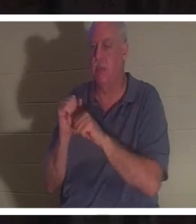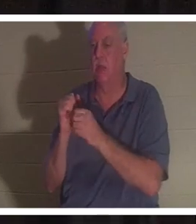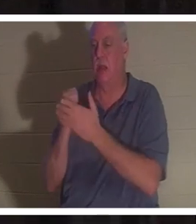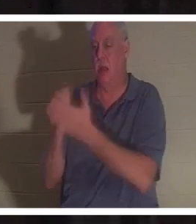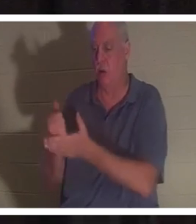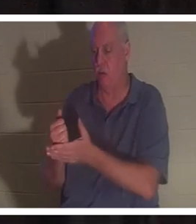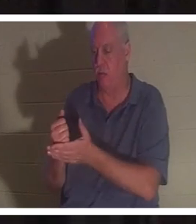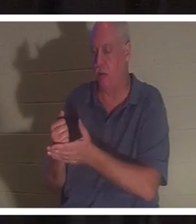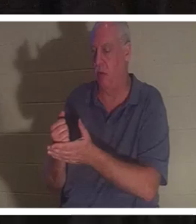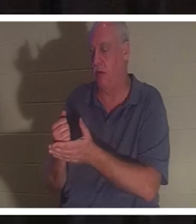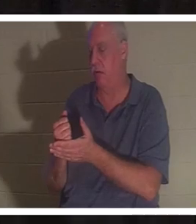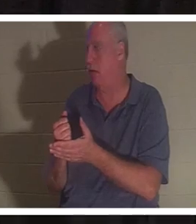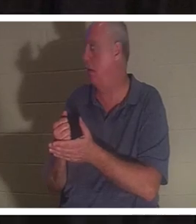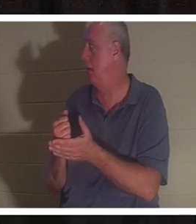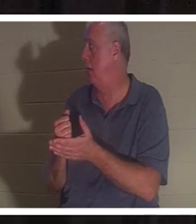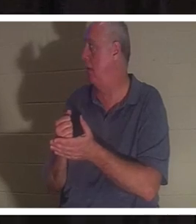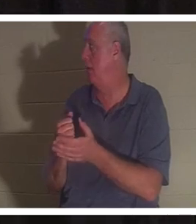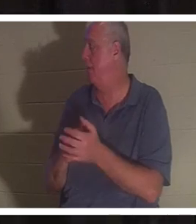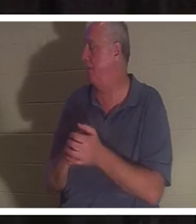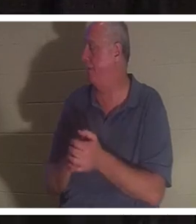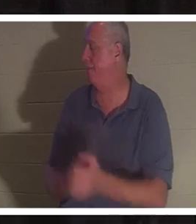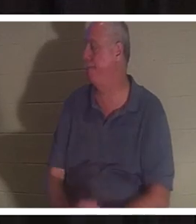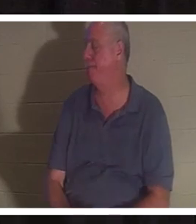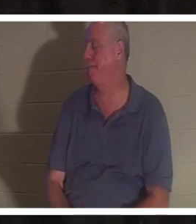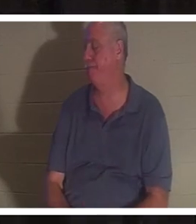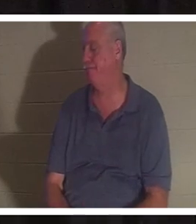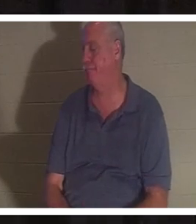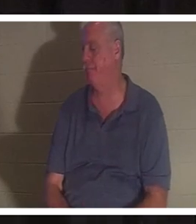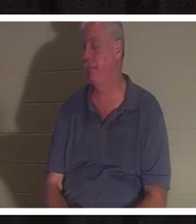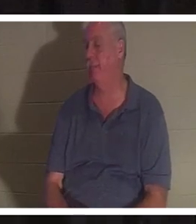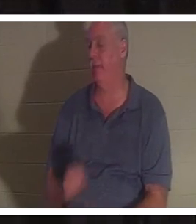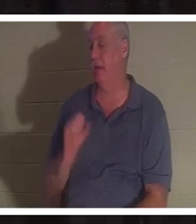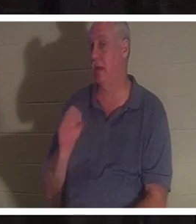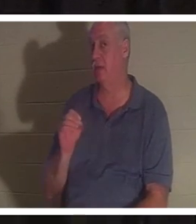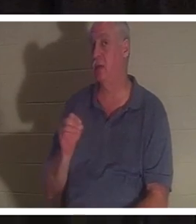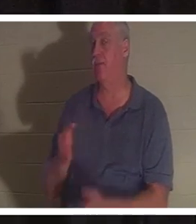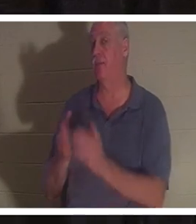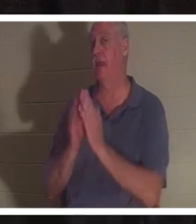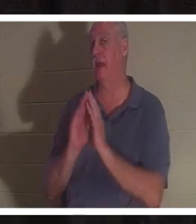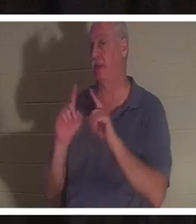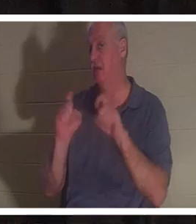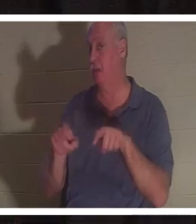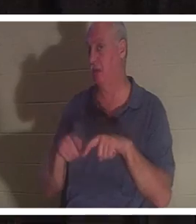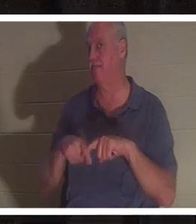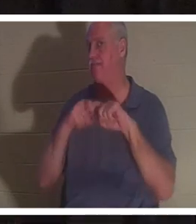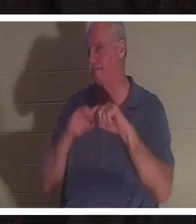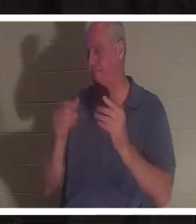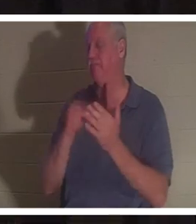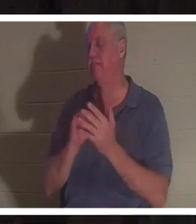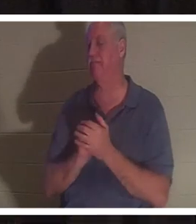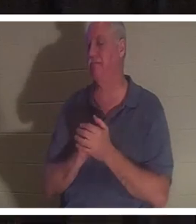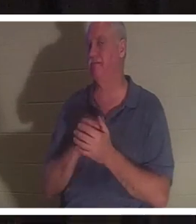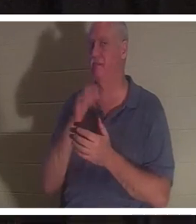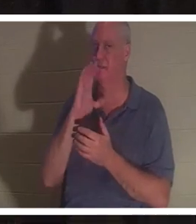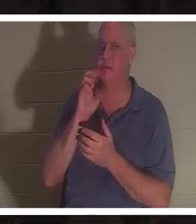それを継承しただろうと私は確信しています。そこで質問させてください。休憩する。お水を飲みます。